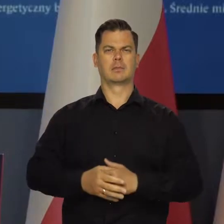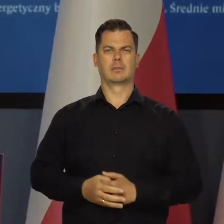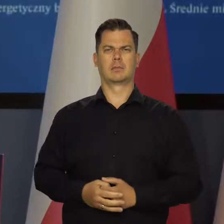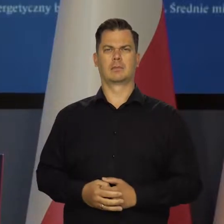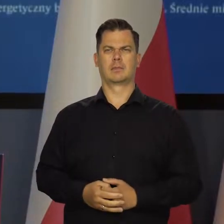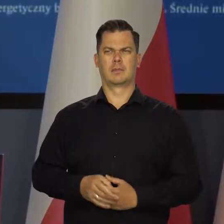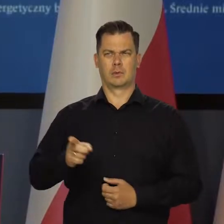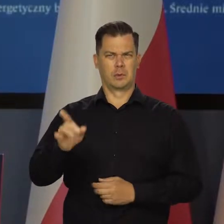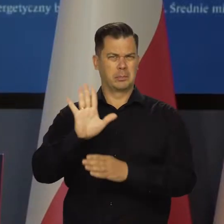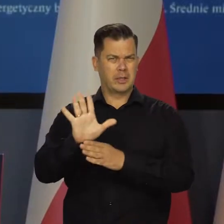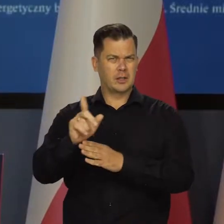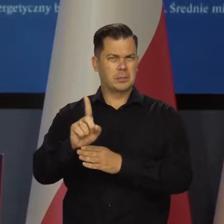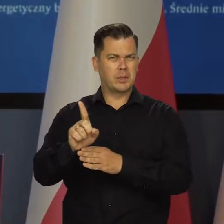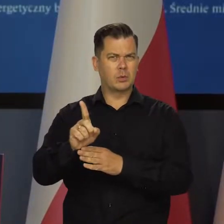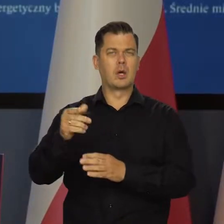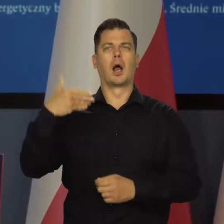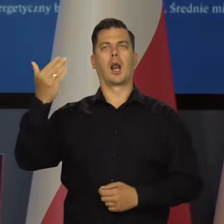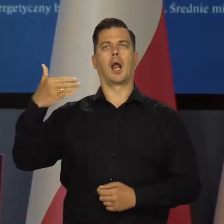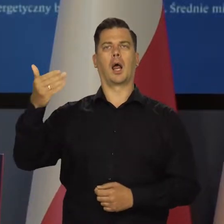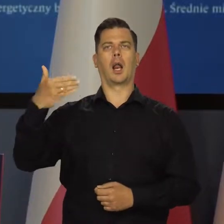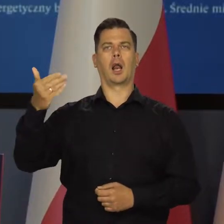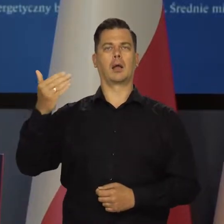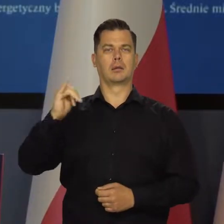15 minut mówił na temat inflacji albo więcej.